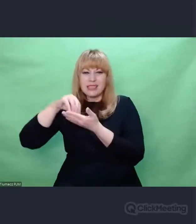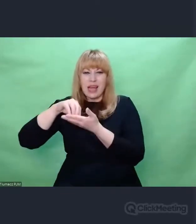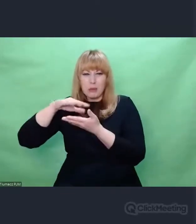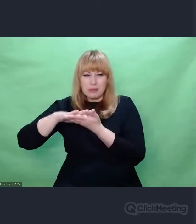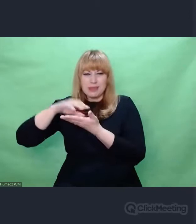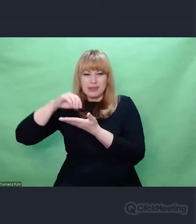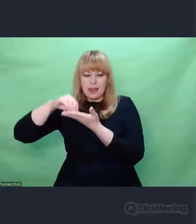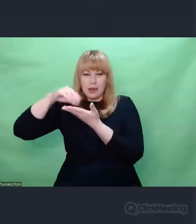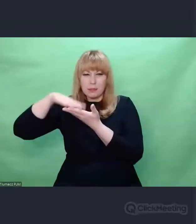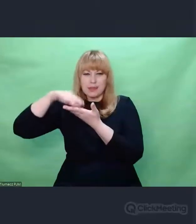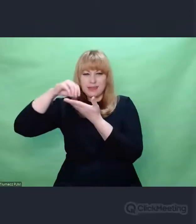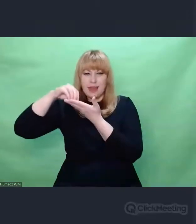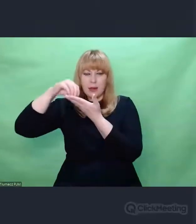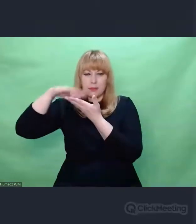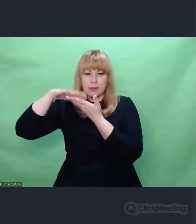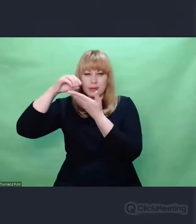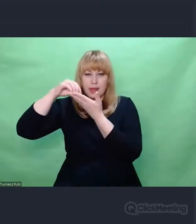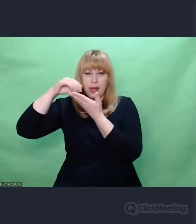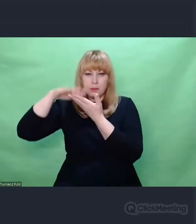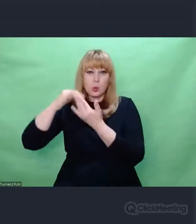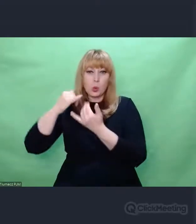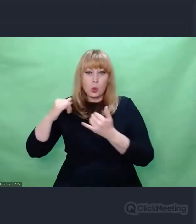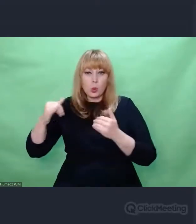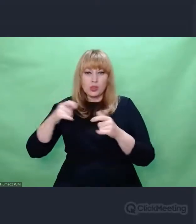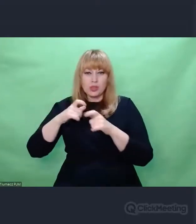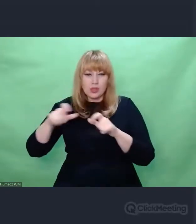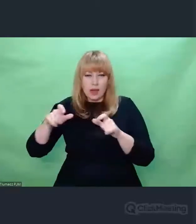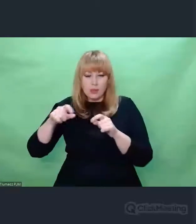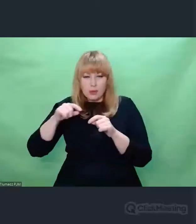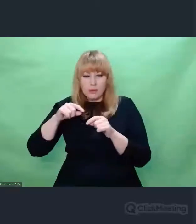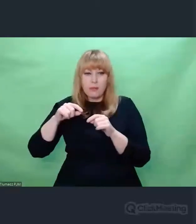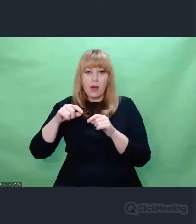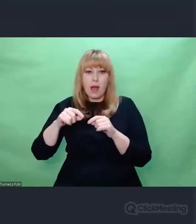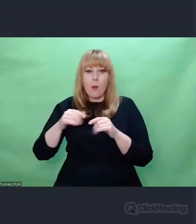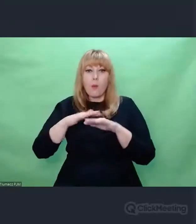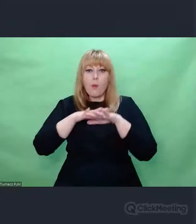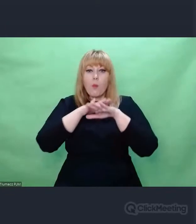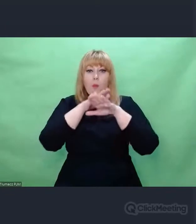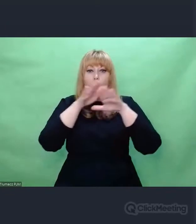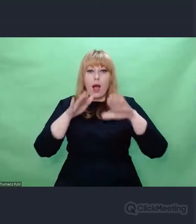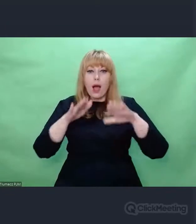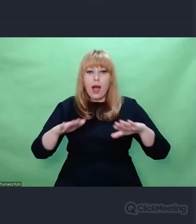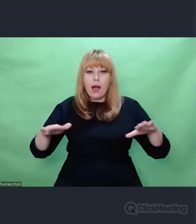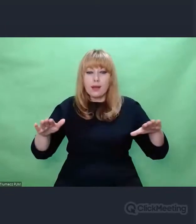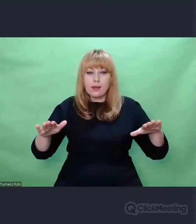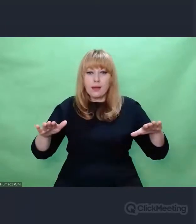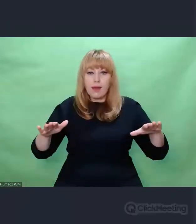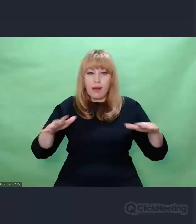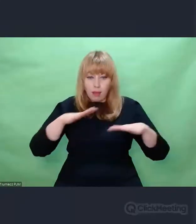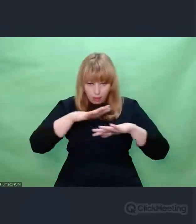z różnego czasu i miejsca, a płachtami Zygalskiego. To jest fascynujące.